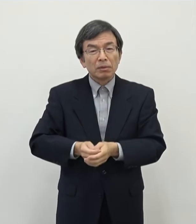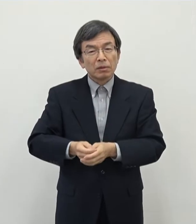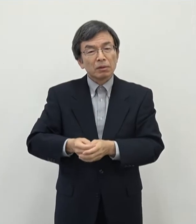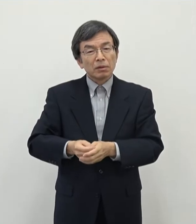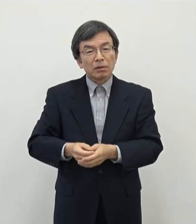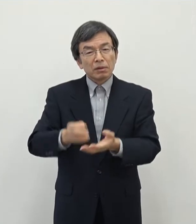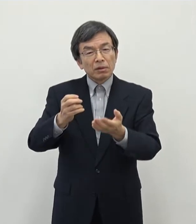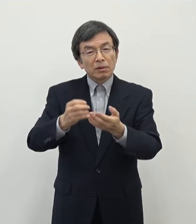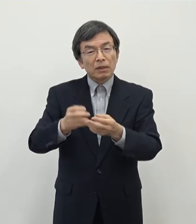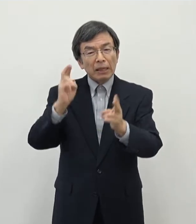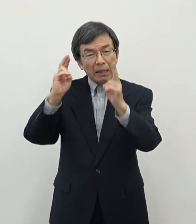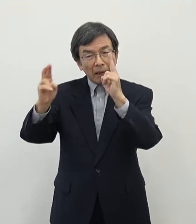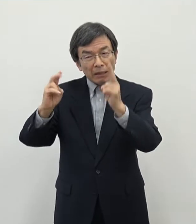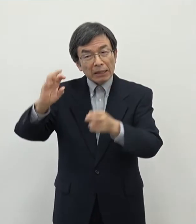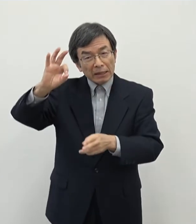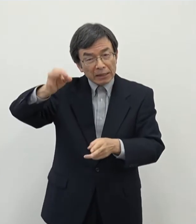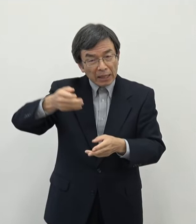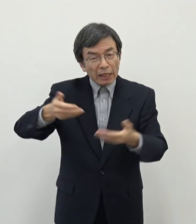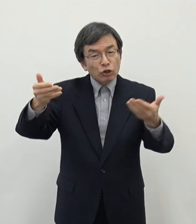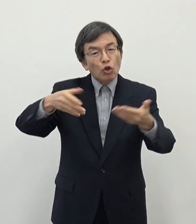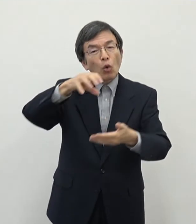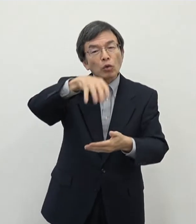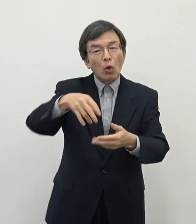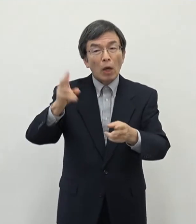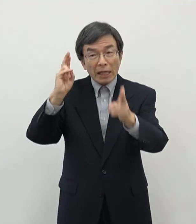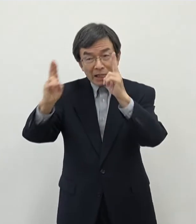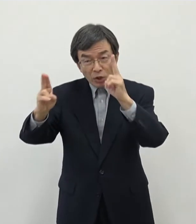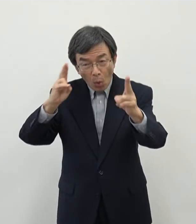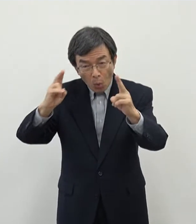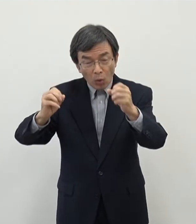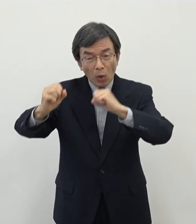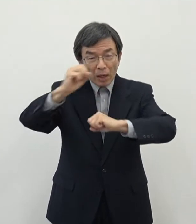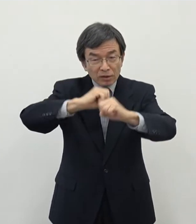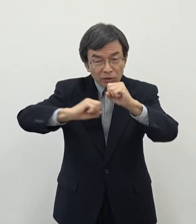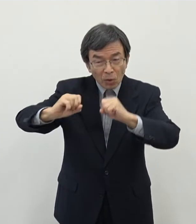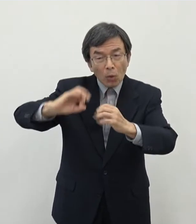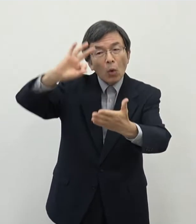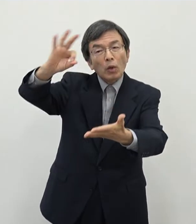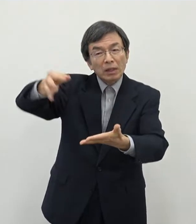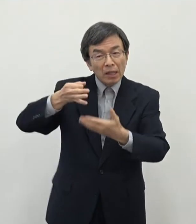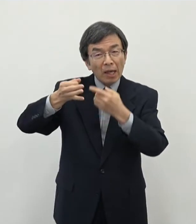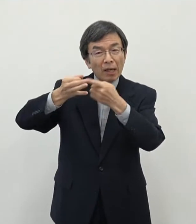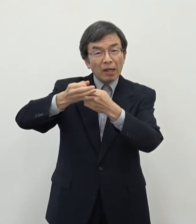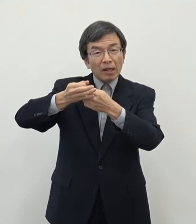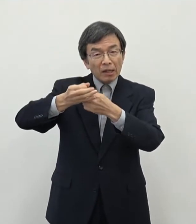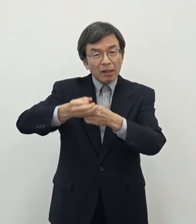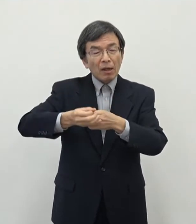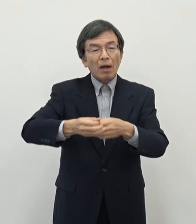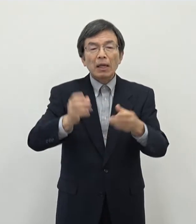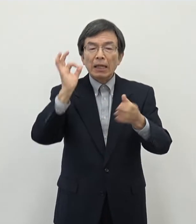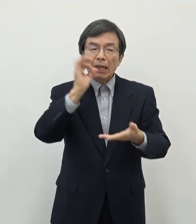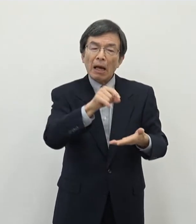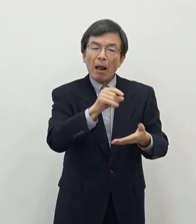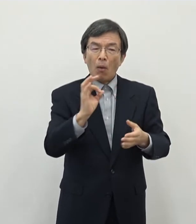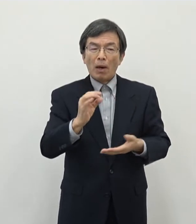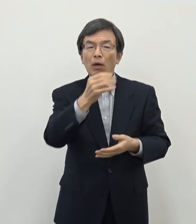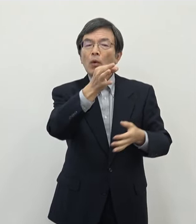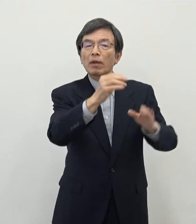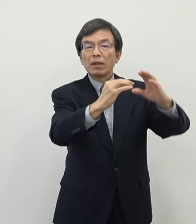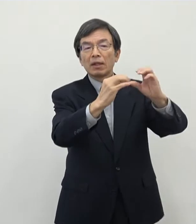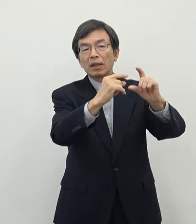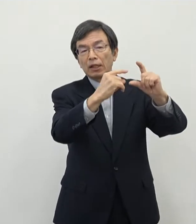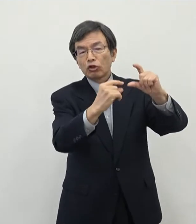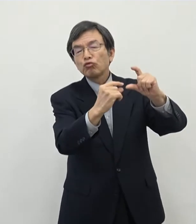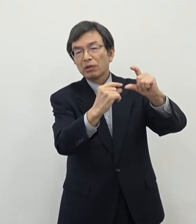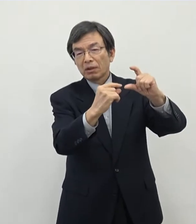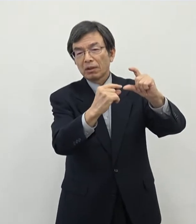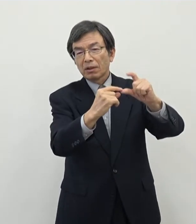それから事業所税等ですねいわゆる企業活動に伴う税収の比率が低いというのはこれまでも指摘をされてきたところでございます